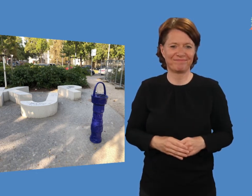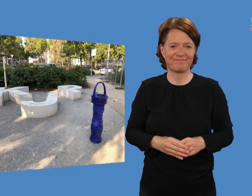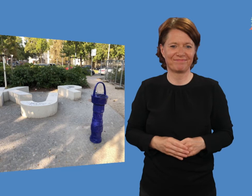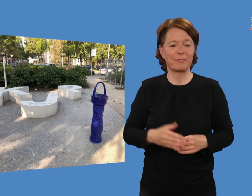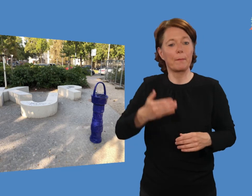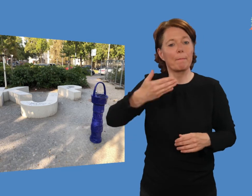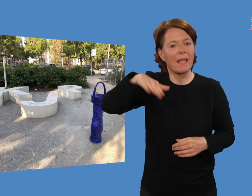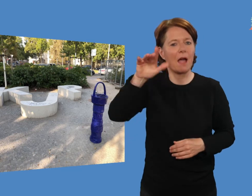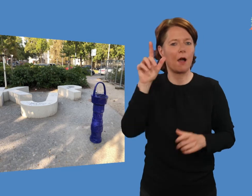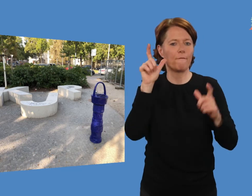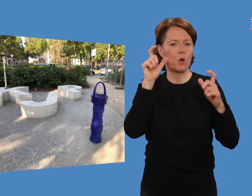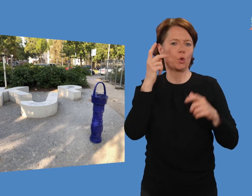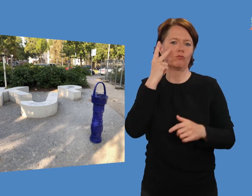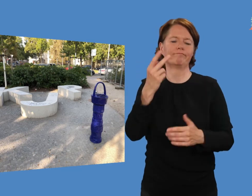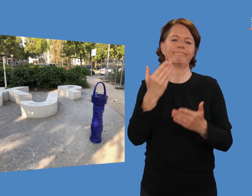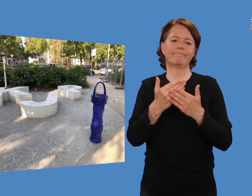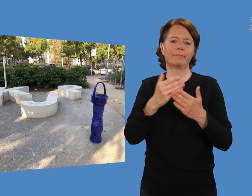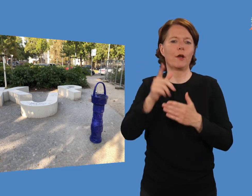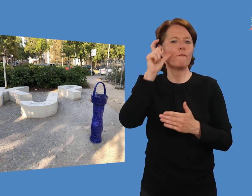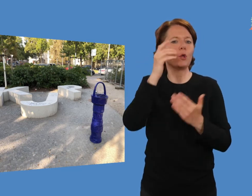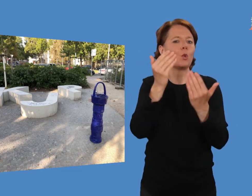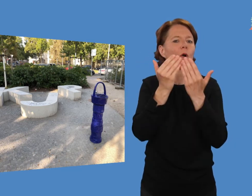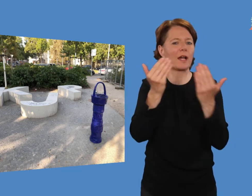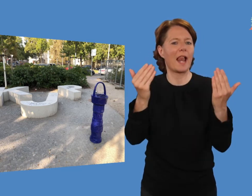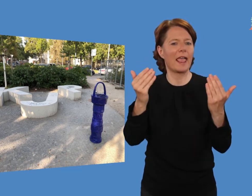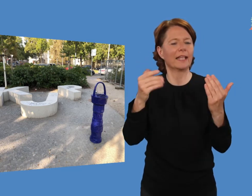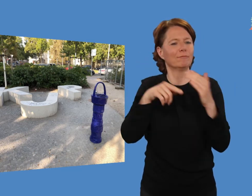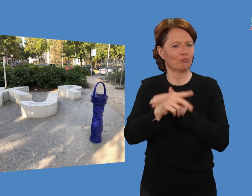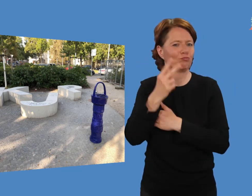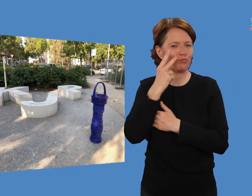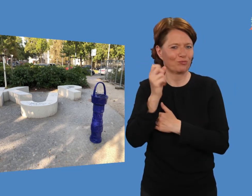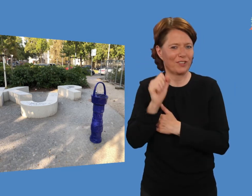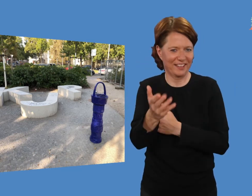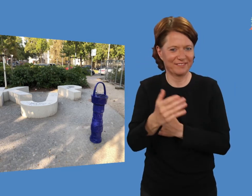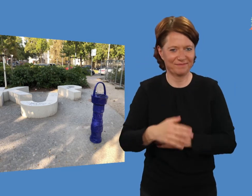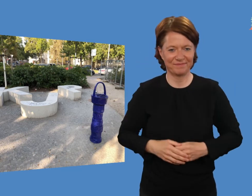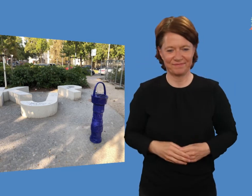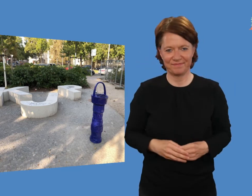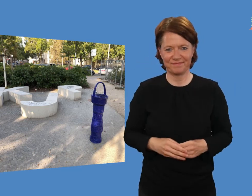Weitere Fotos sind in der Fotogalerie.